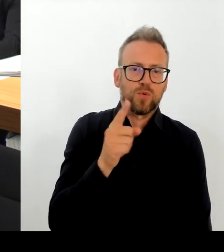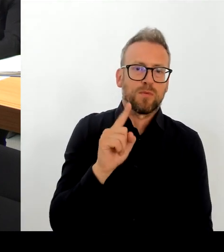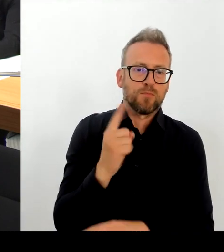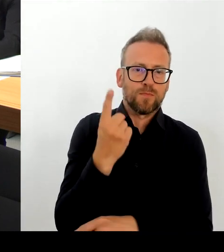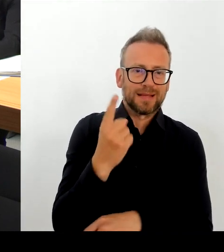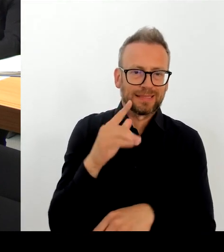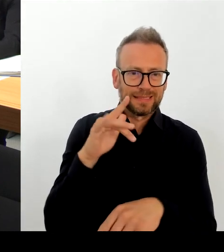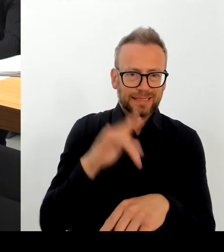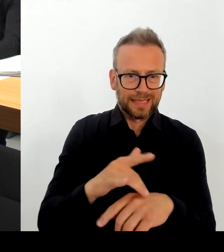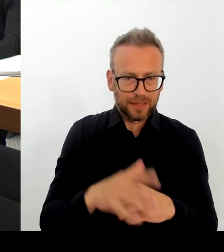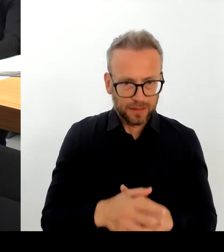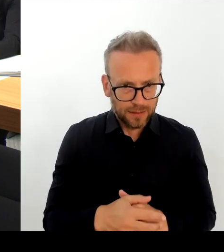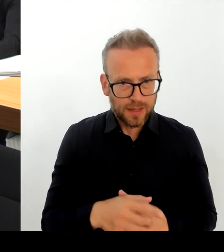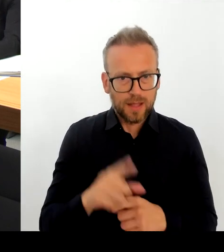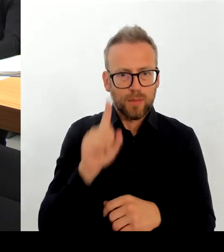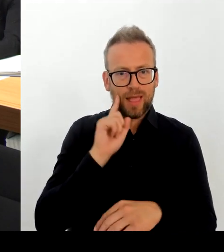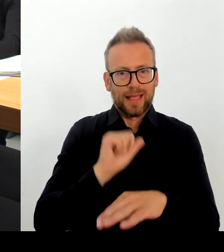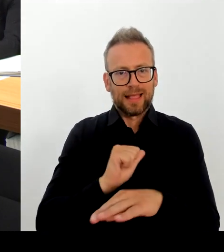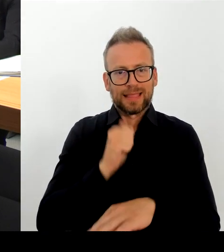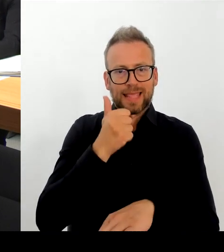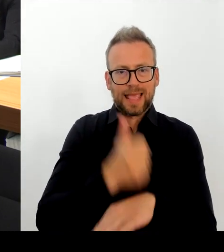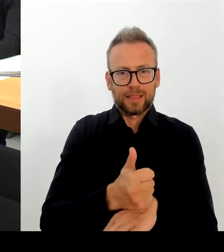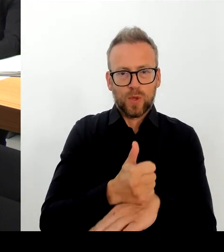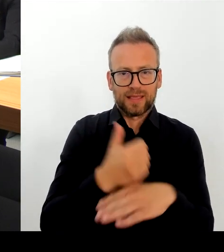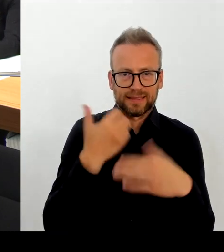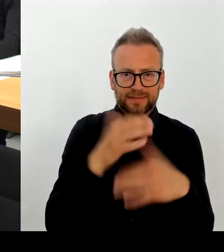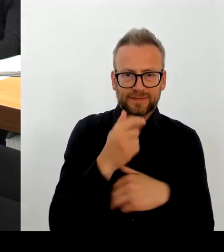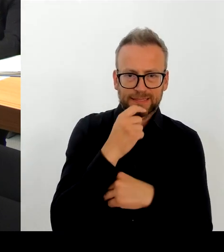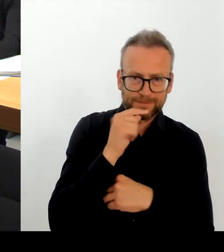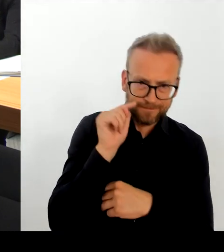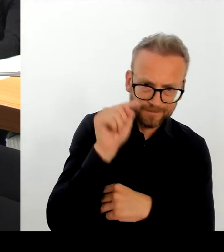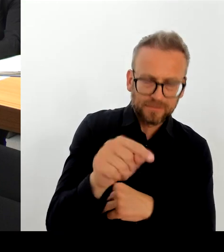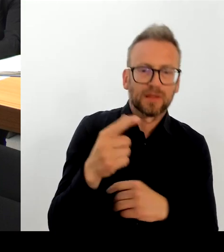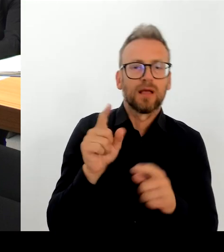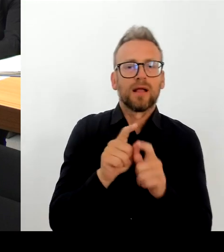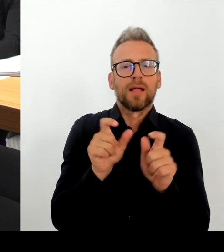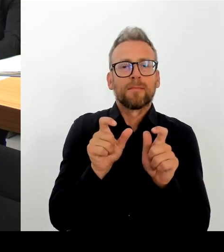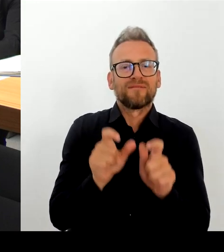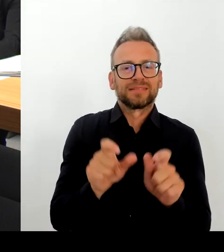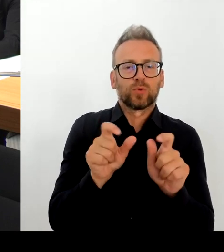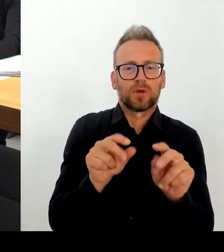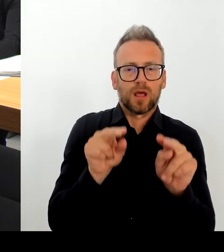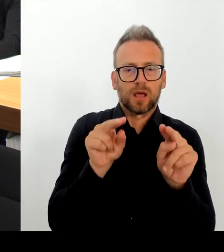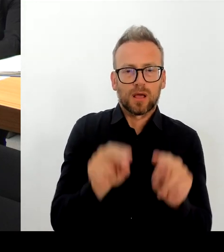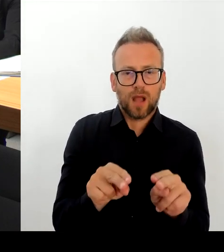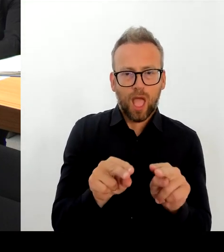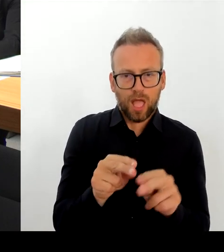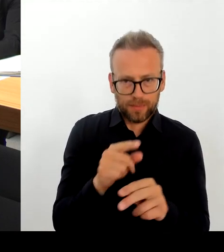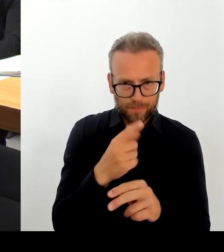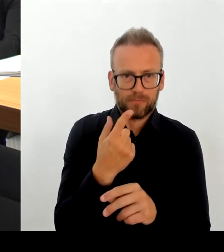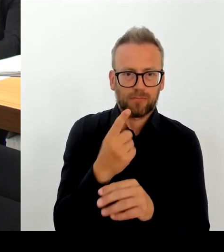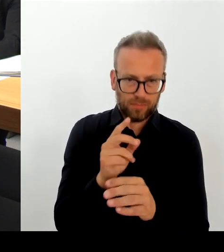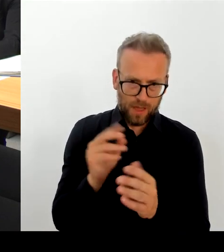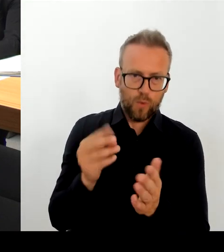den entsprechenden freien Trägern, die natürlich auch die Erfahrung der Polizei dort mit einfließen lassen müssen.